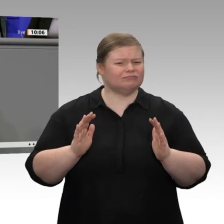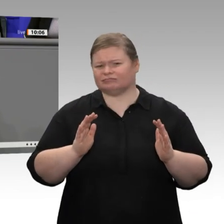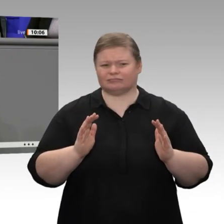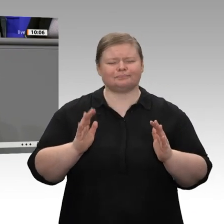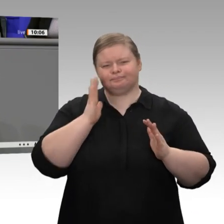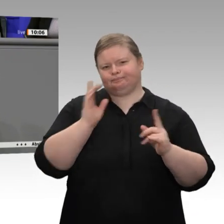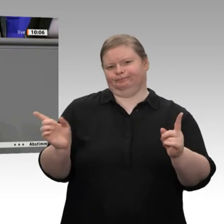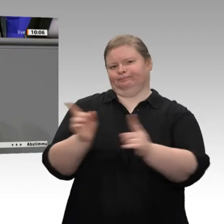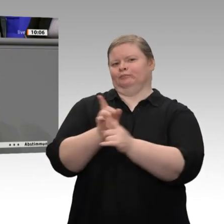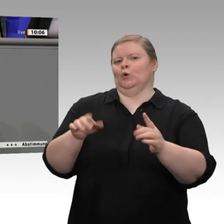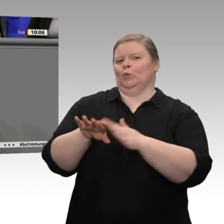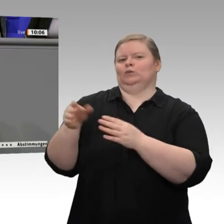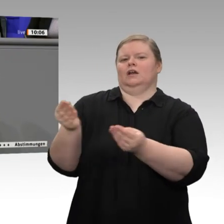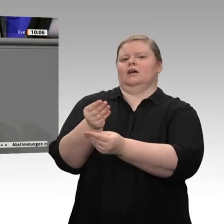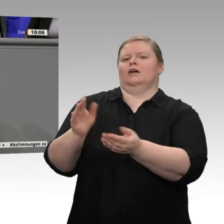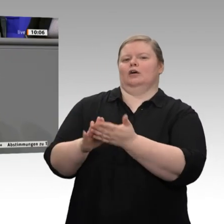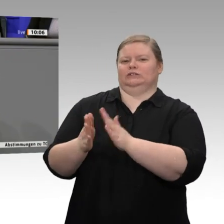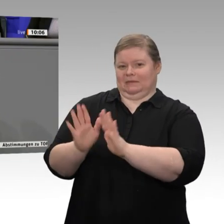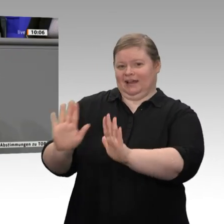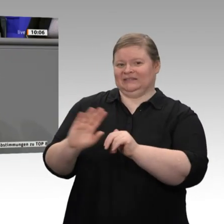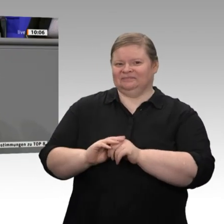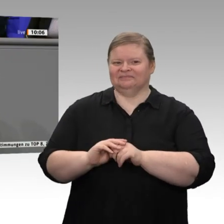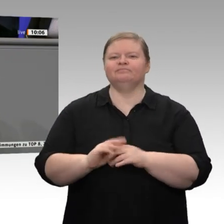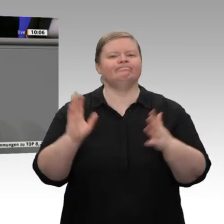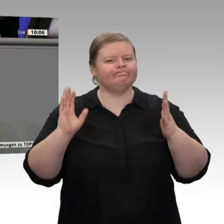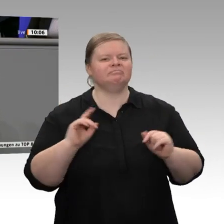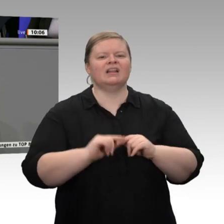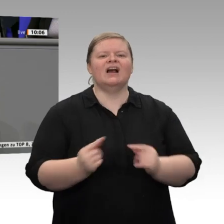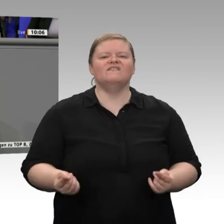Im Jahr 2020 gewinnen wir allein dreieinhalb Arbeitstage. Damit kann man schon einen